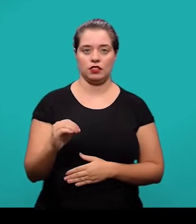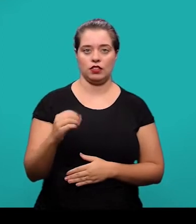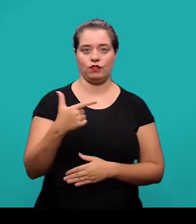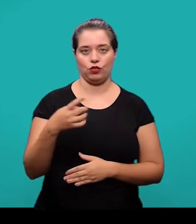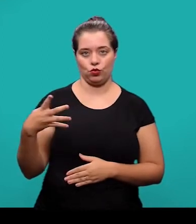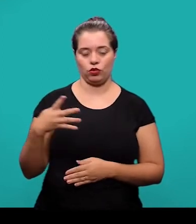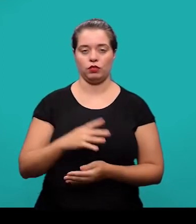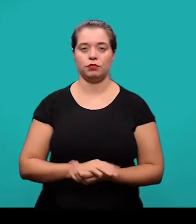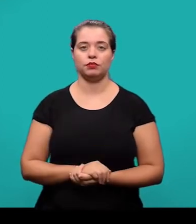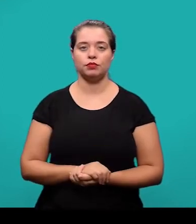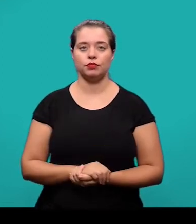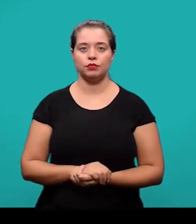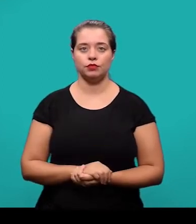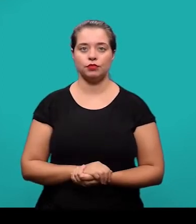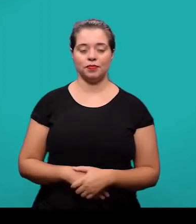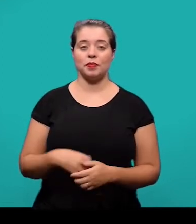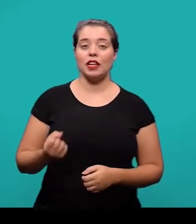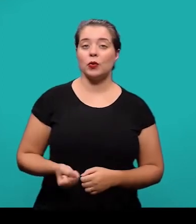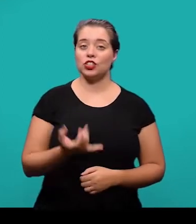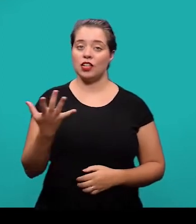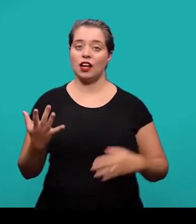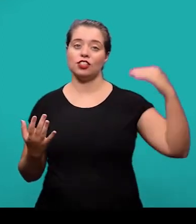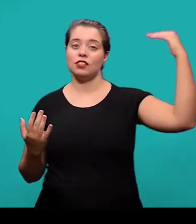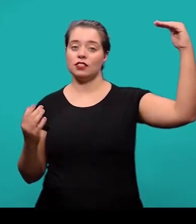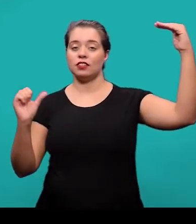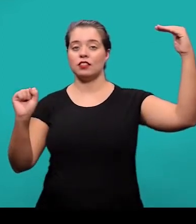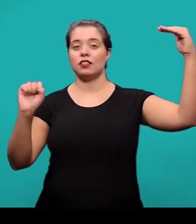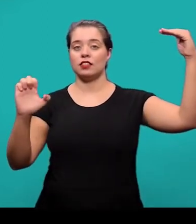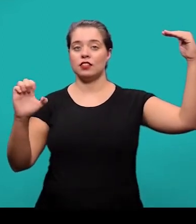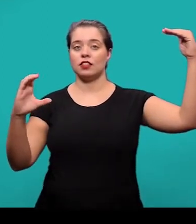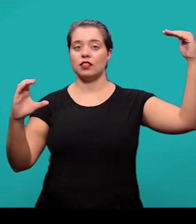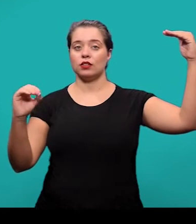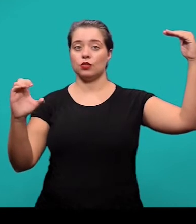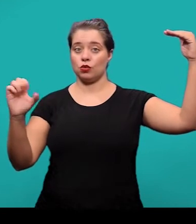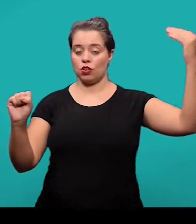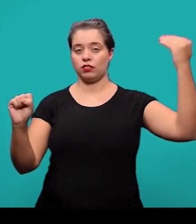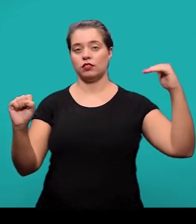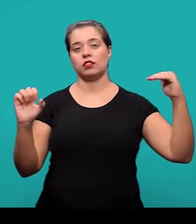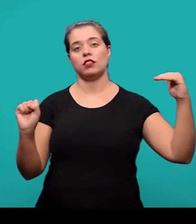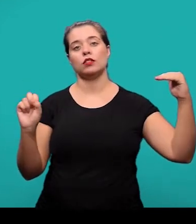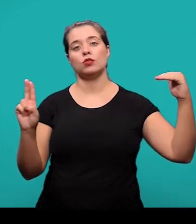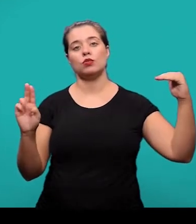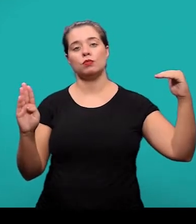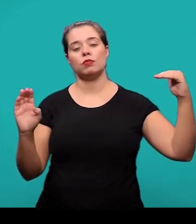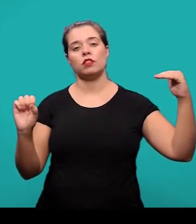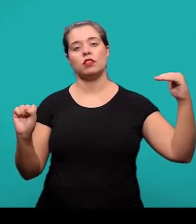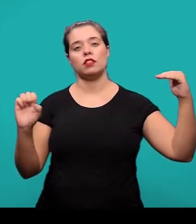O número de seções e subseções podem variar em função da abordagem do tema, do método ou da extensão do artigo científico.